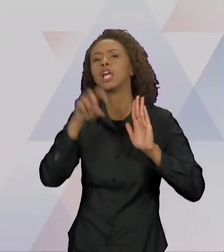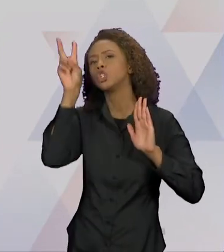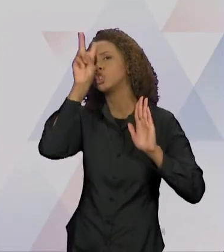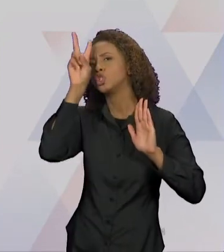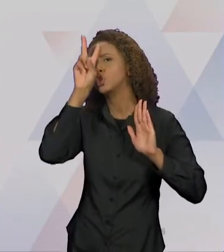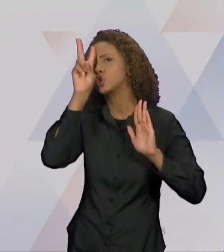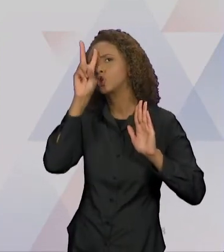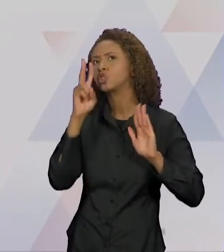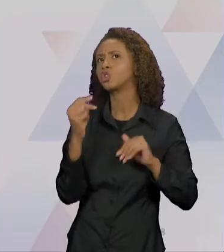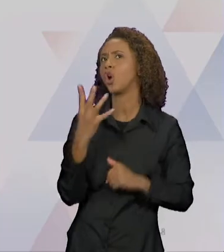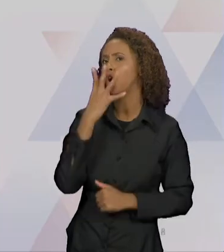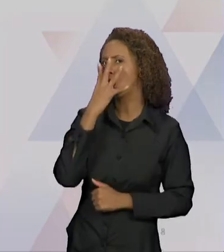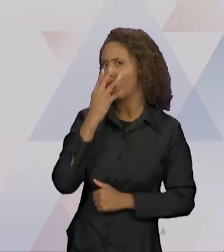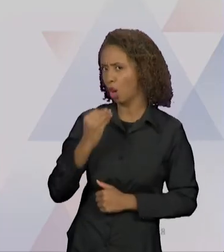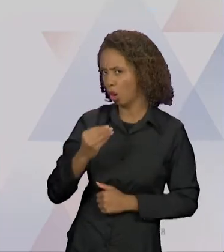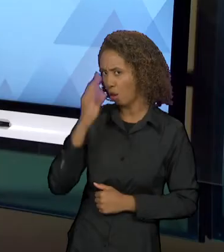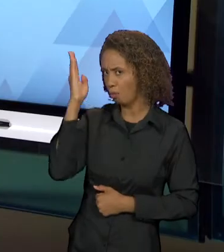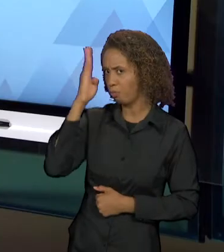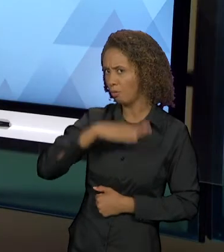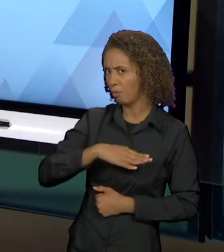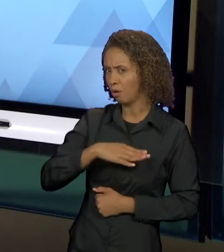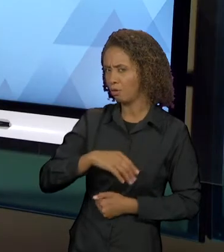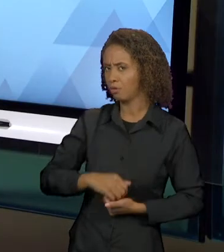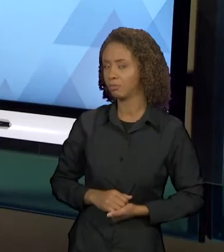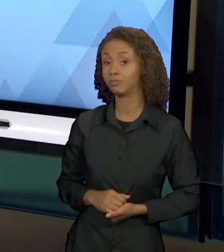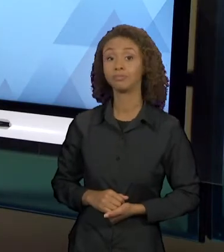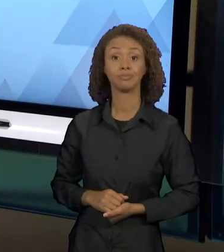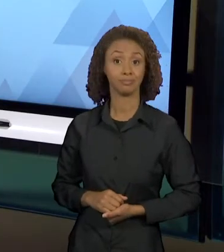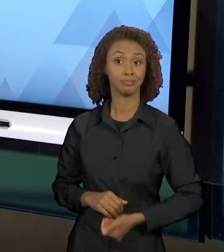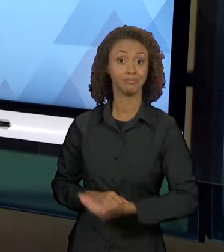LIVRO É CONSTRUÍDO TODINHO COM RELAÇÕES